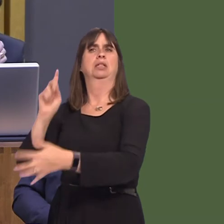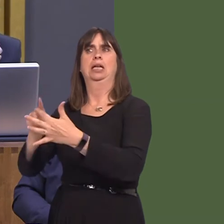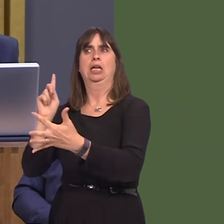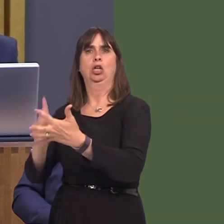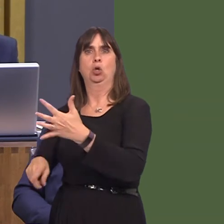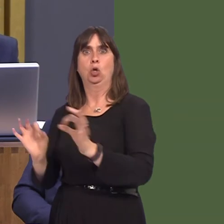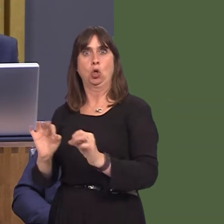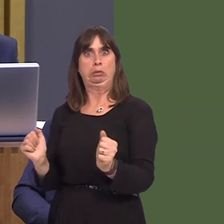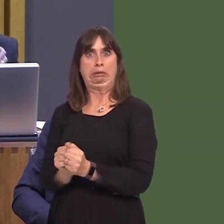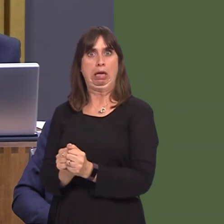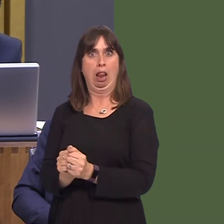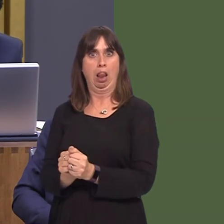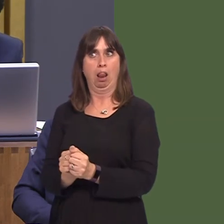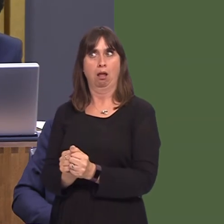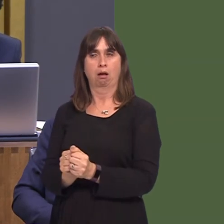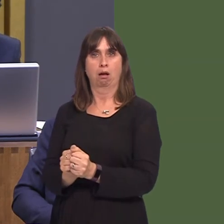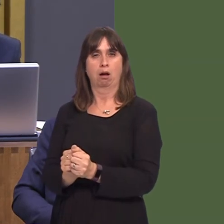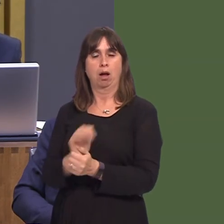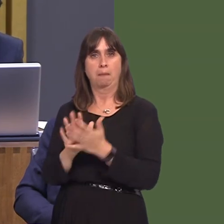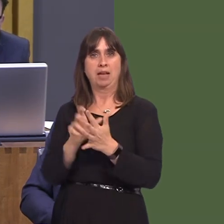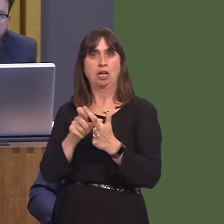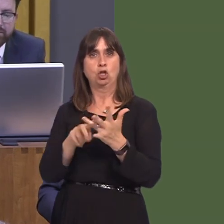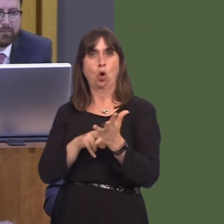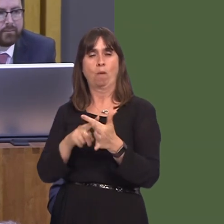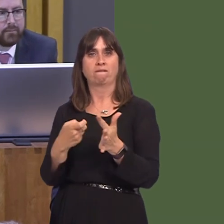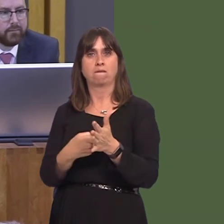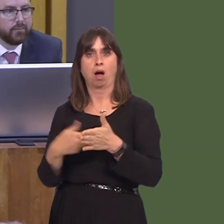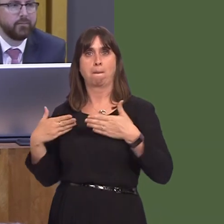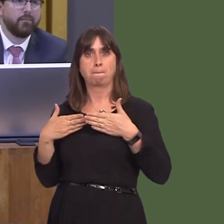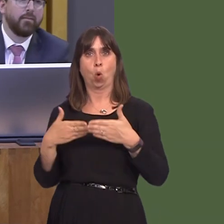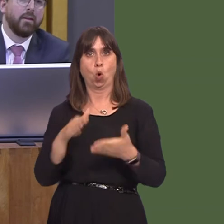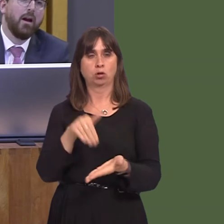without a deal would lead to the port of Dover collapsing, food shortages, fuel shortages,